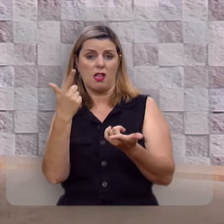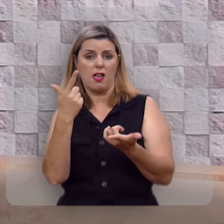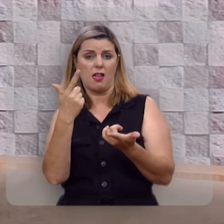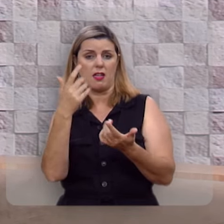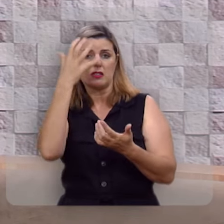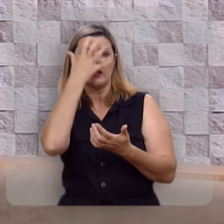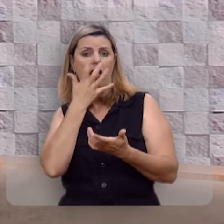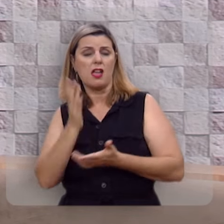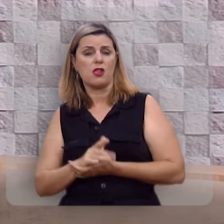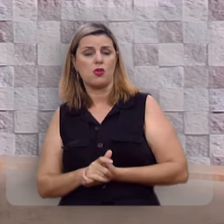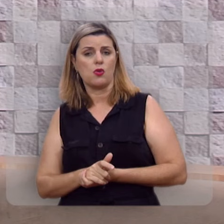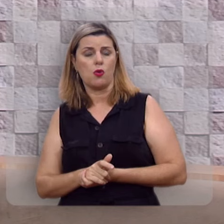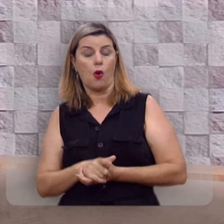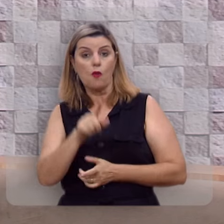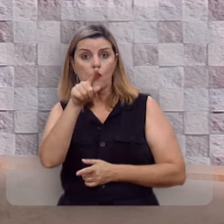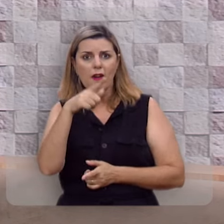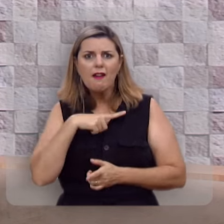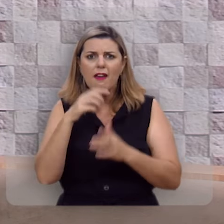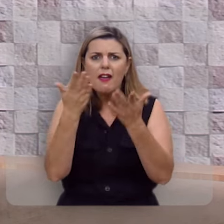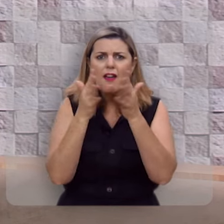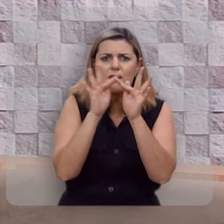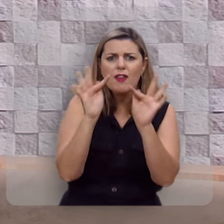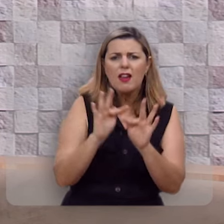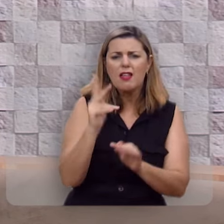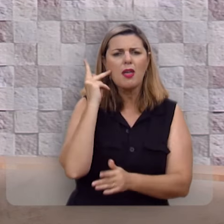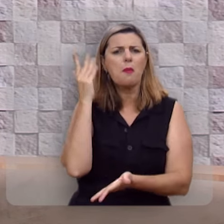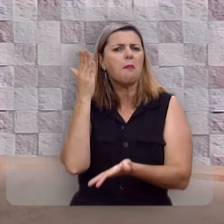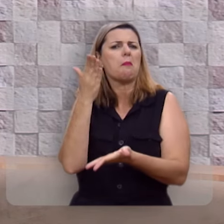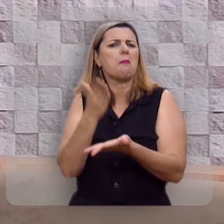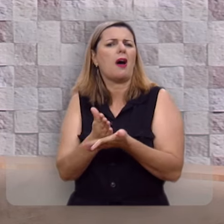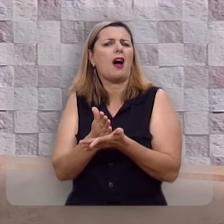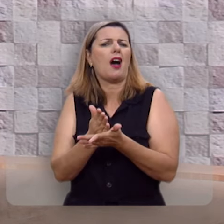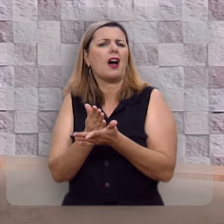Você quer ser feliz?